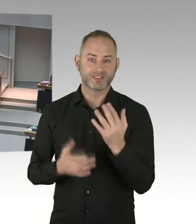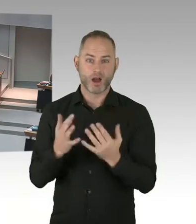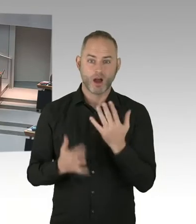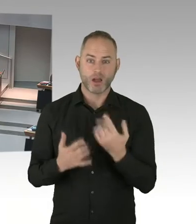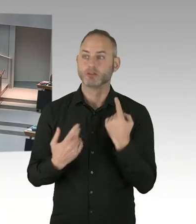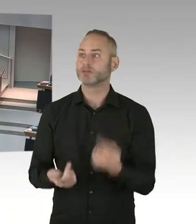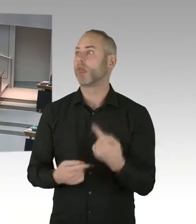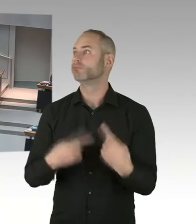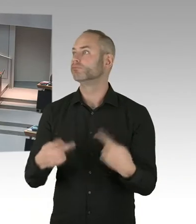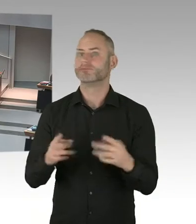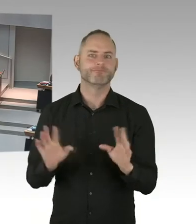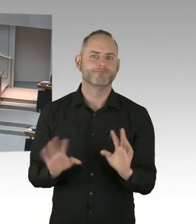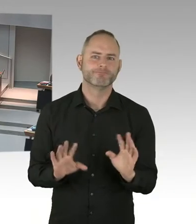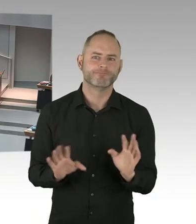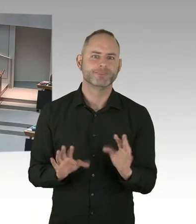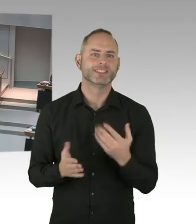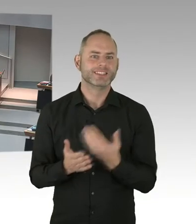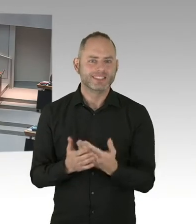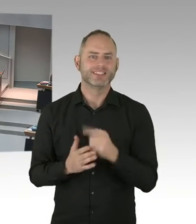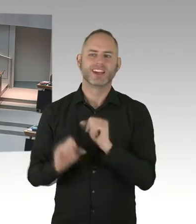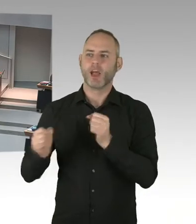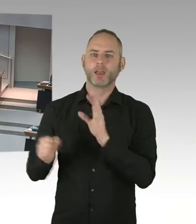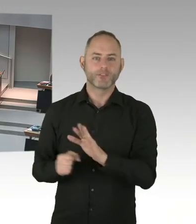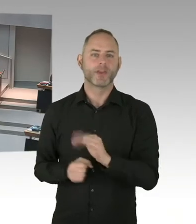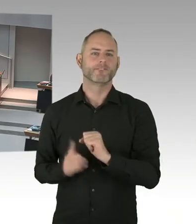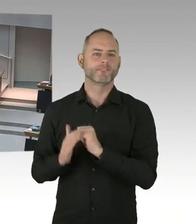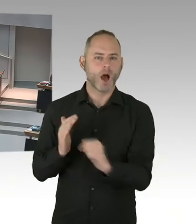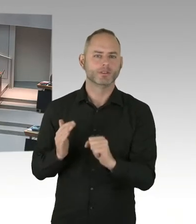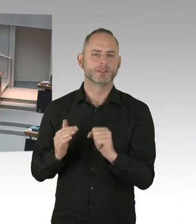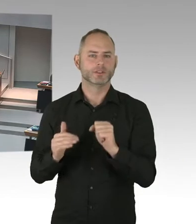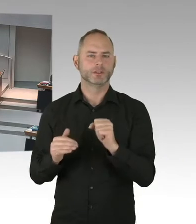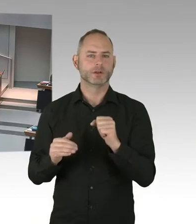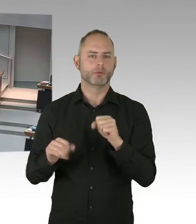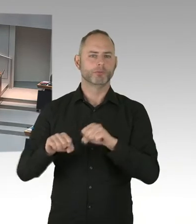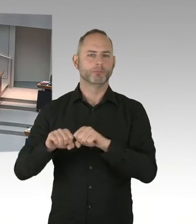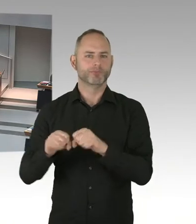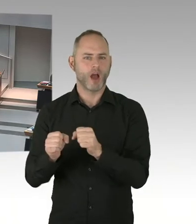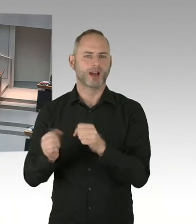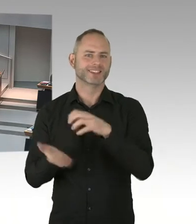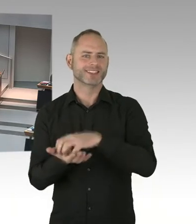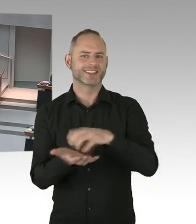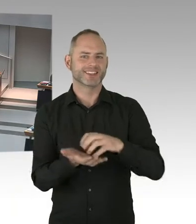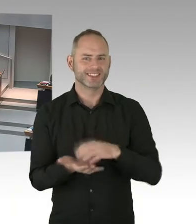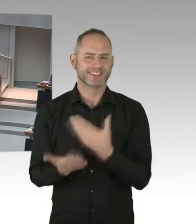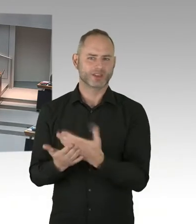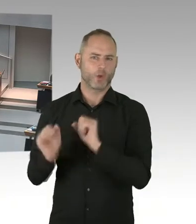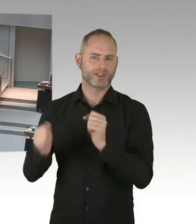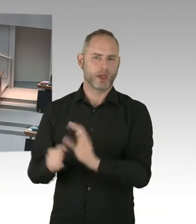der Medizinerinnen und auch Mediziner. Ich will aber auch sagen, wir lehnen uns jetzt nicht zurück. Nachdem 90/90/90 erreicht ist, geht es weiter.